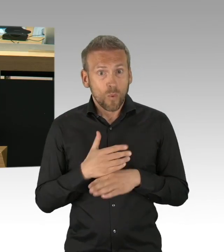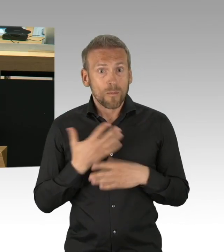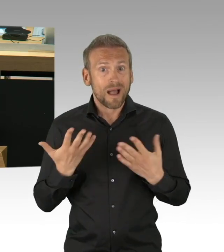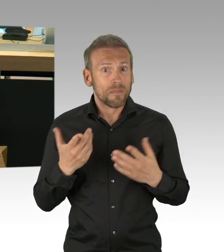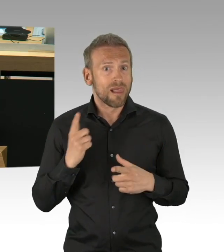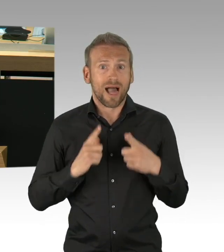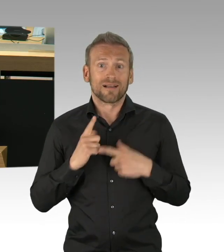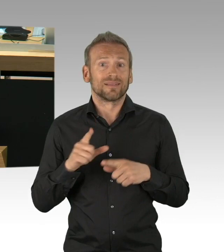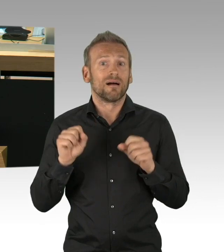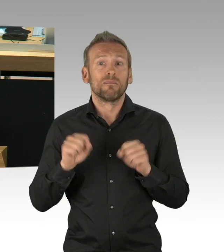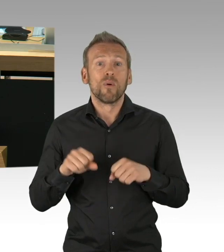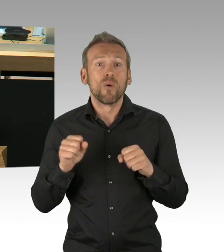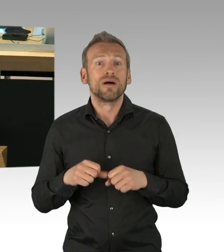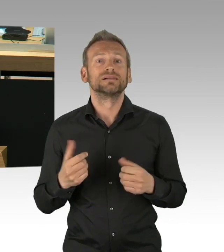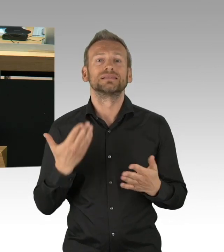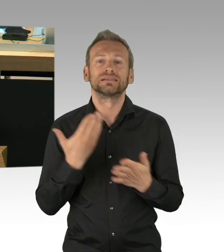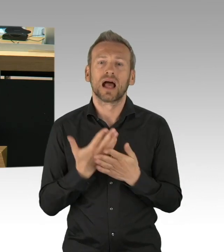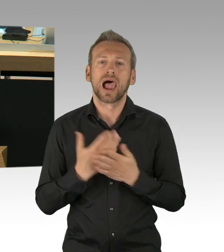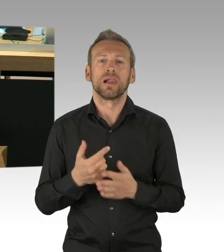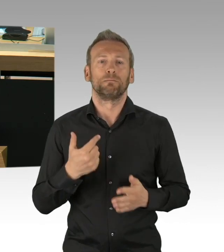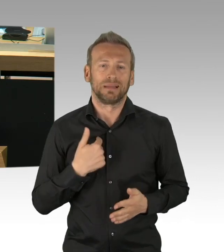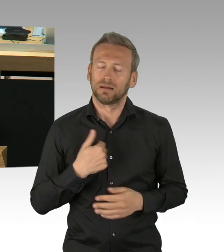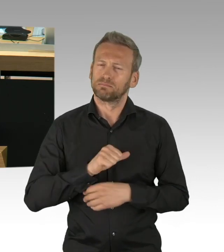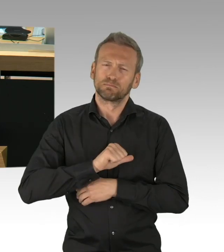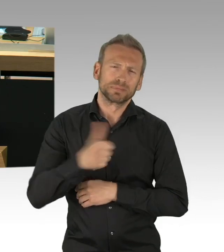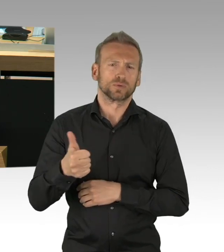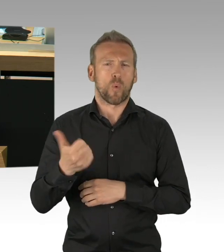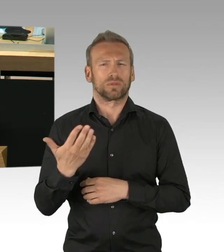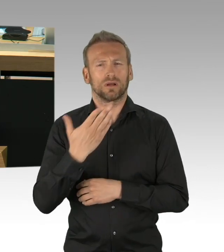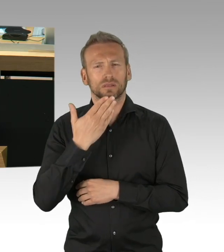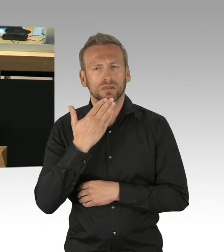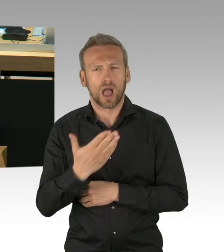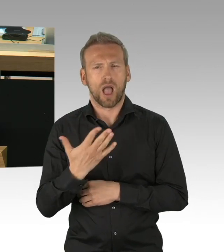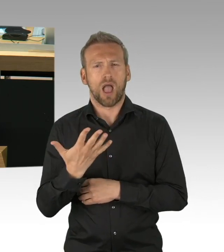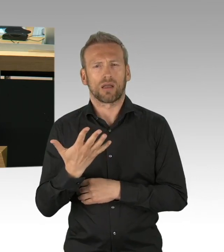bei den Notkitabetreuerinnen, bei den Busfahrern und mehr, die Angst haben um ihre eigene Gesundheit,